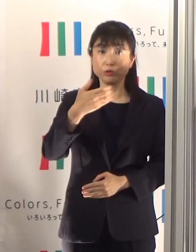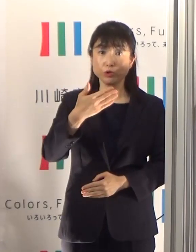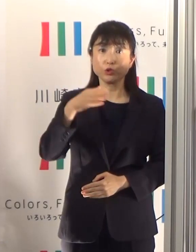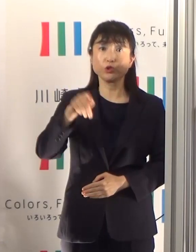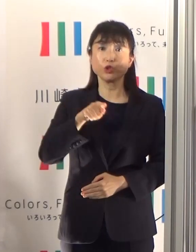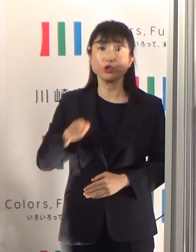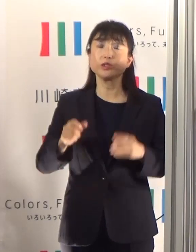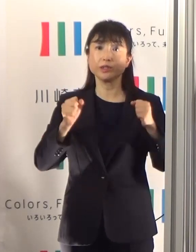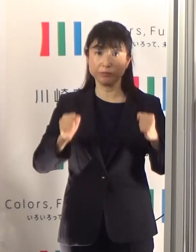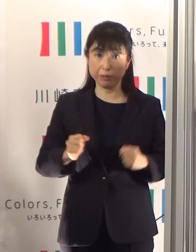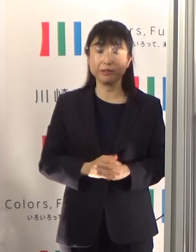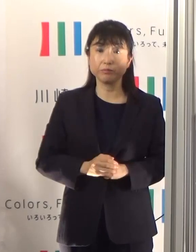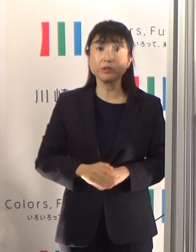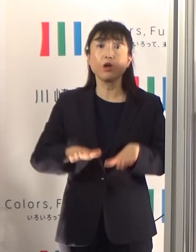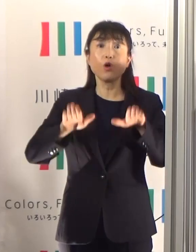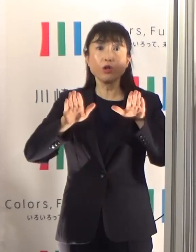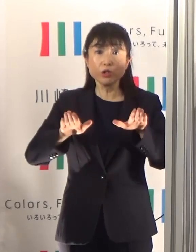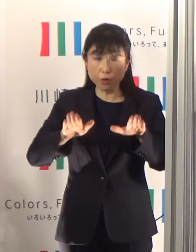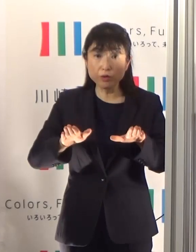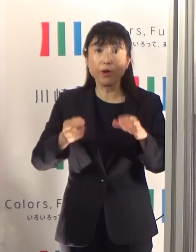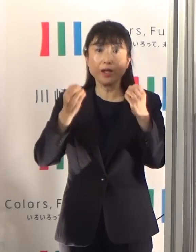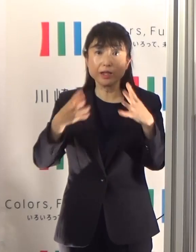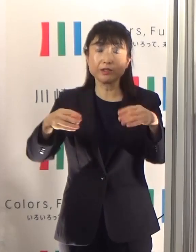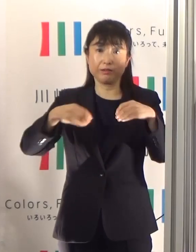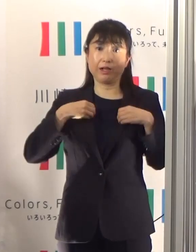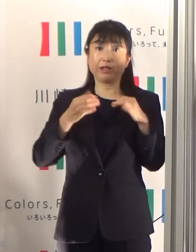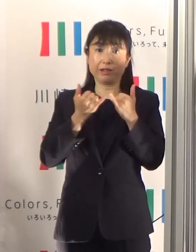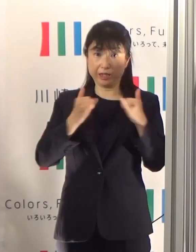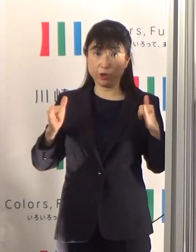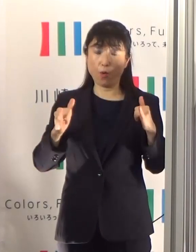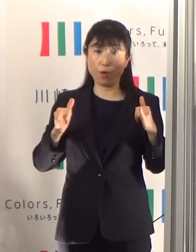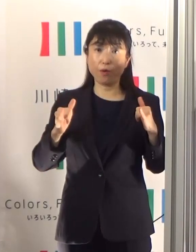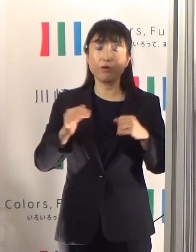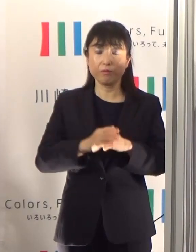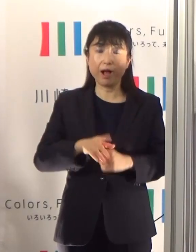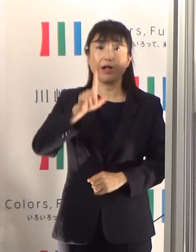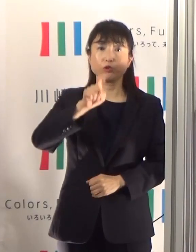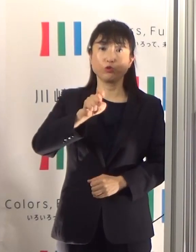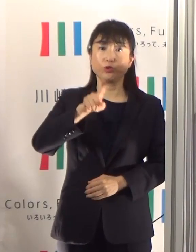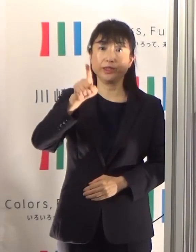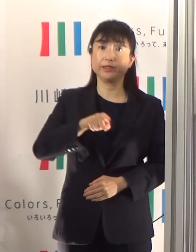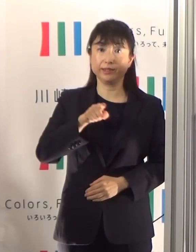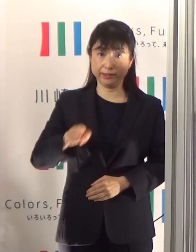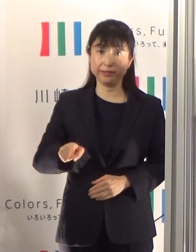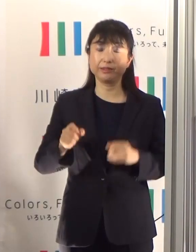本日発表いたしました新規の陽性患者さんは11名となっております